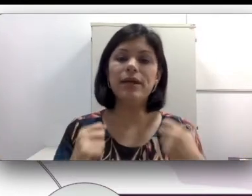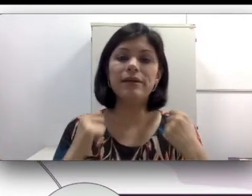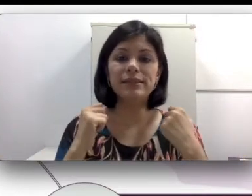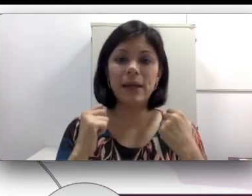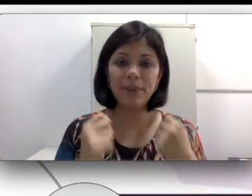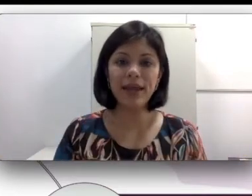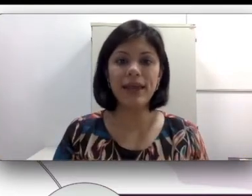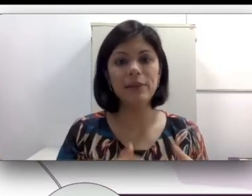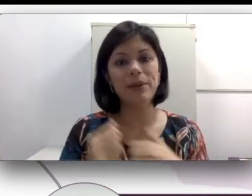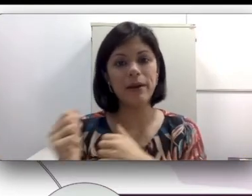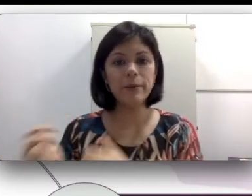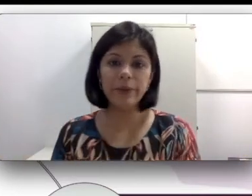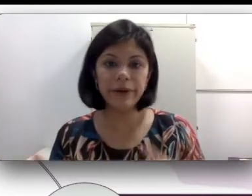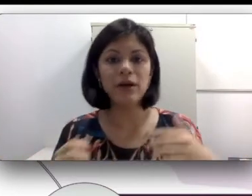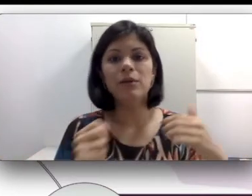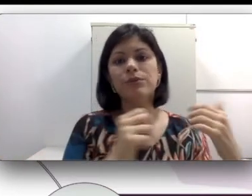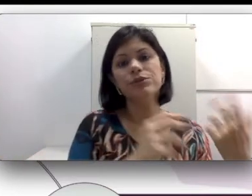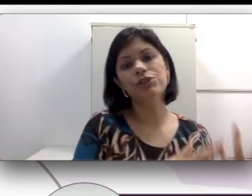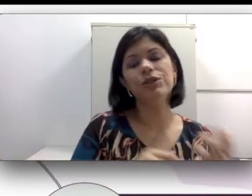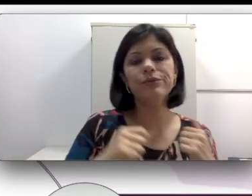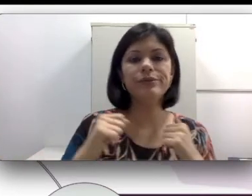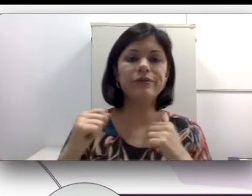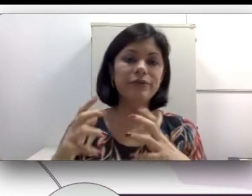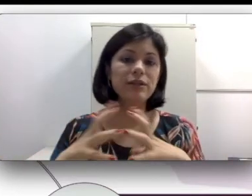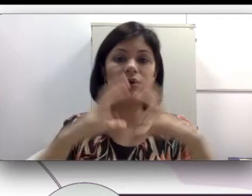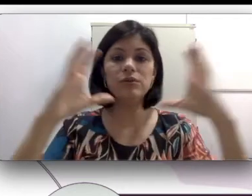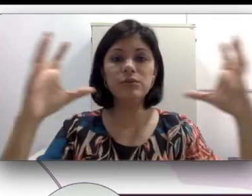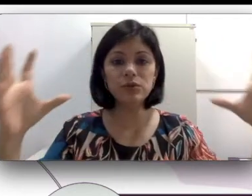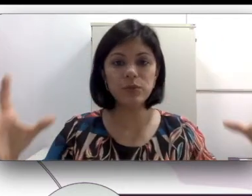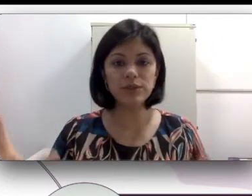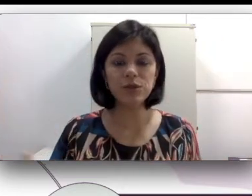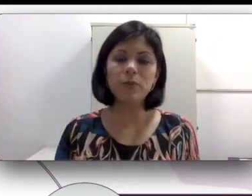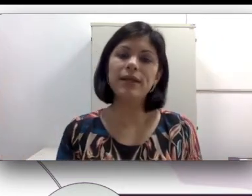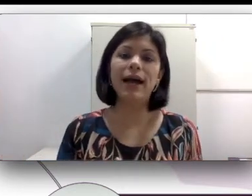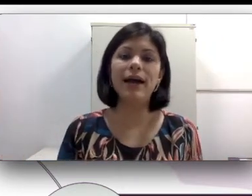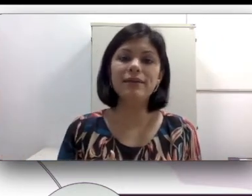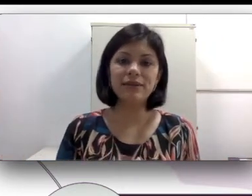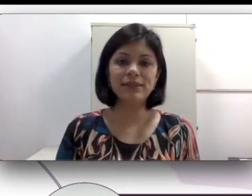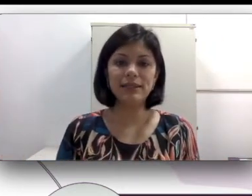ensinar para ele, para irmã e os tios. Todo mundo pode se comunicar através da língua